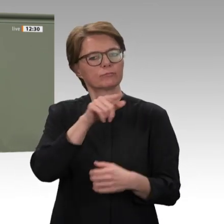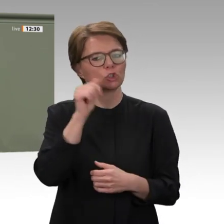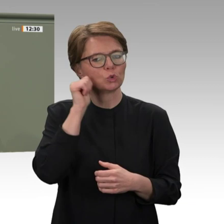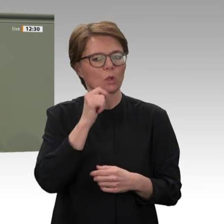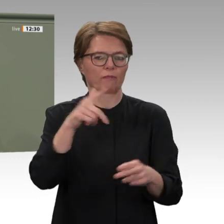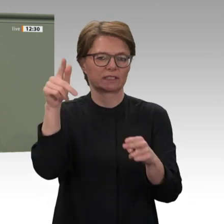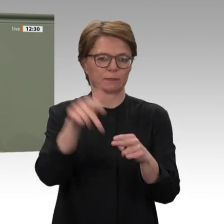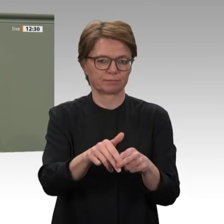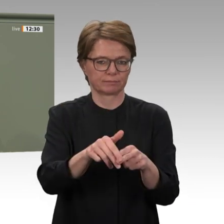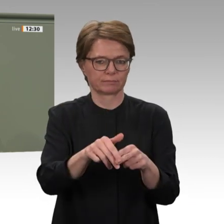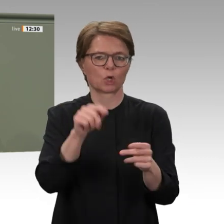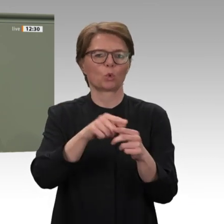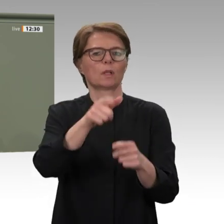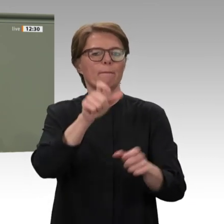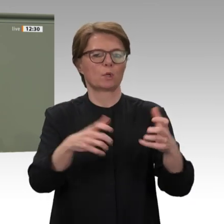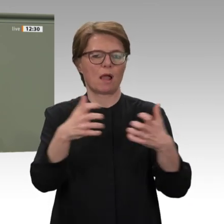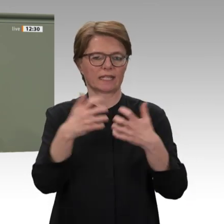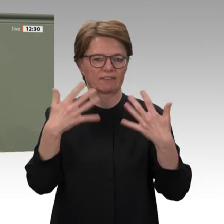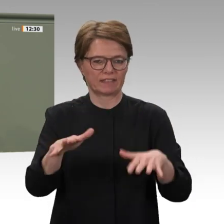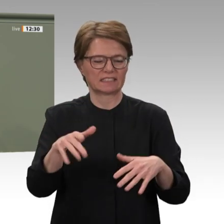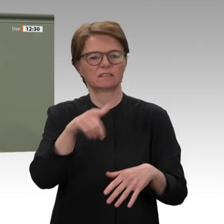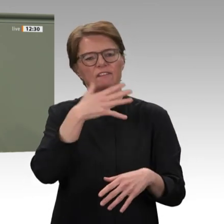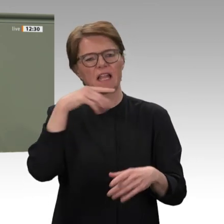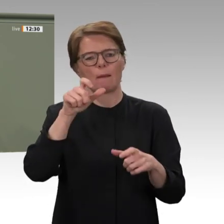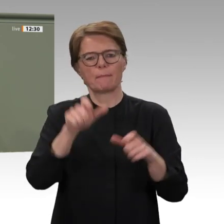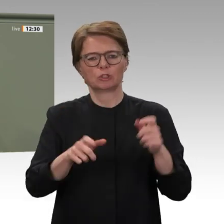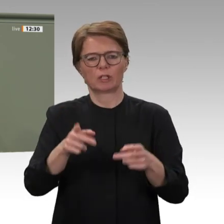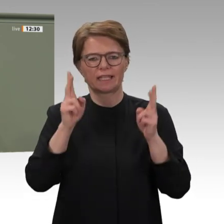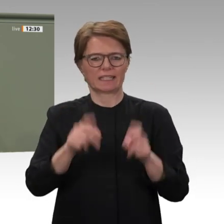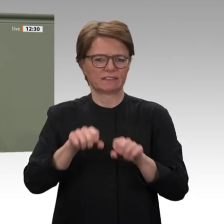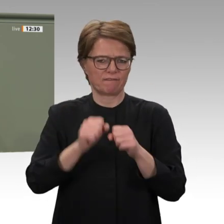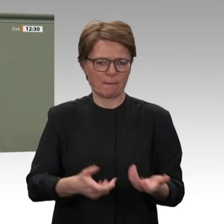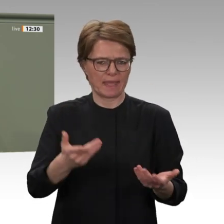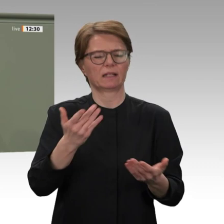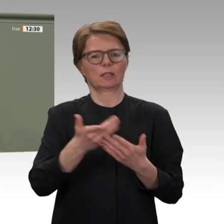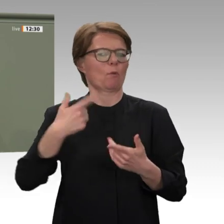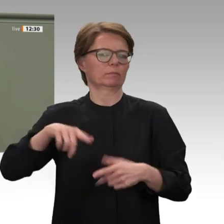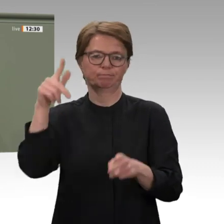aber auch eine Stärkung des Völkerrechts und der Menschenrechte. Der Moment ist gekommen,